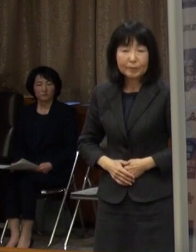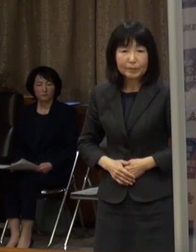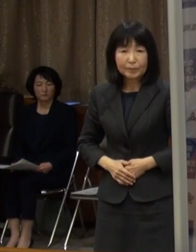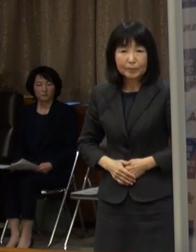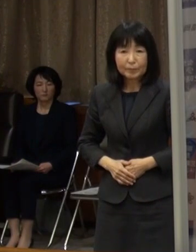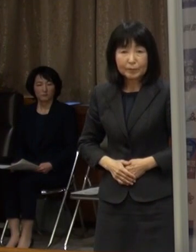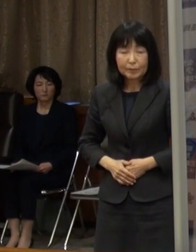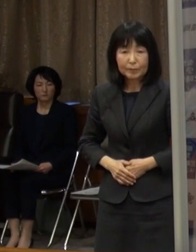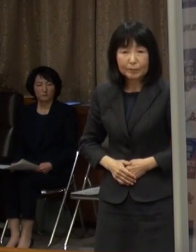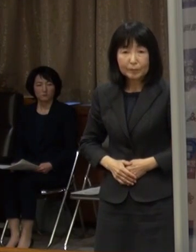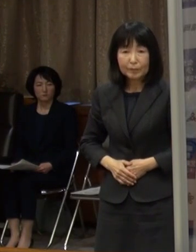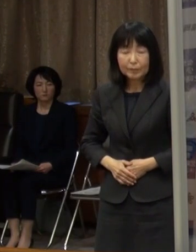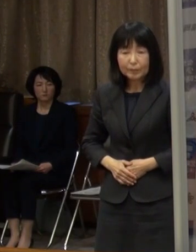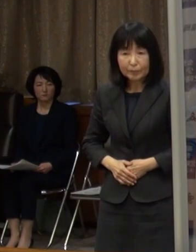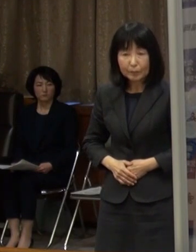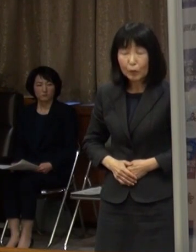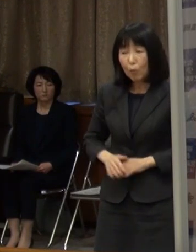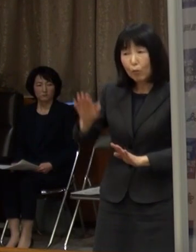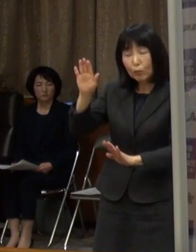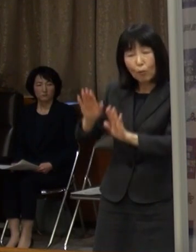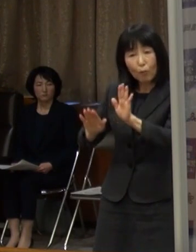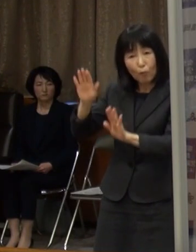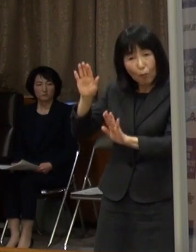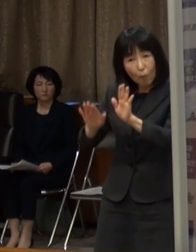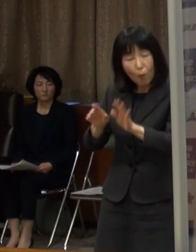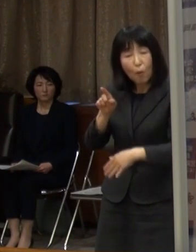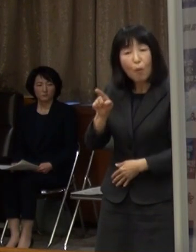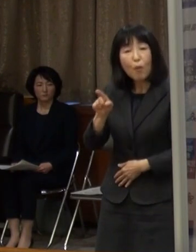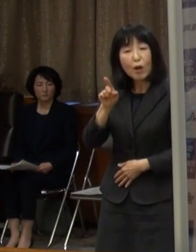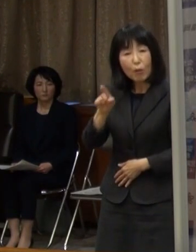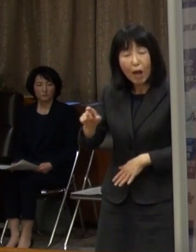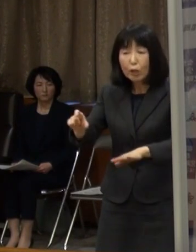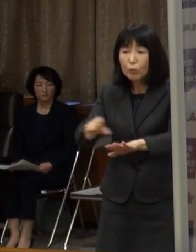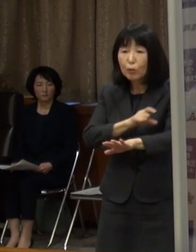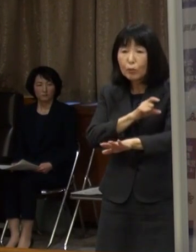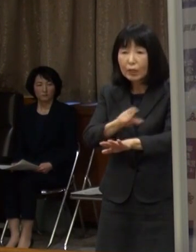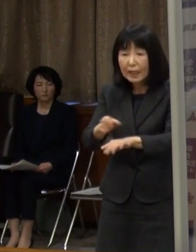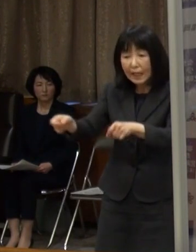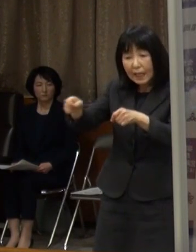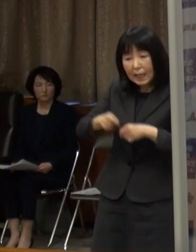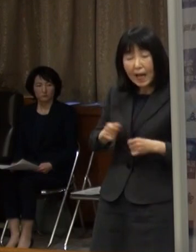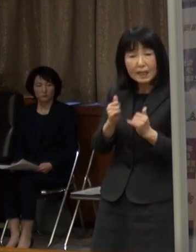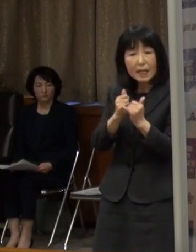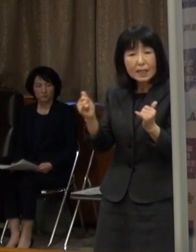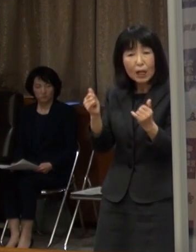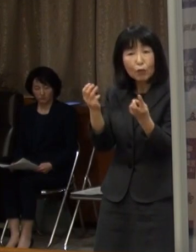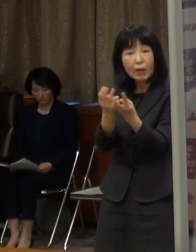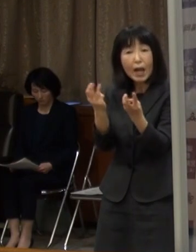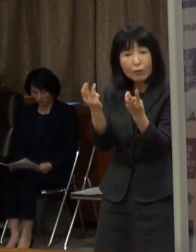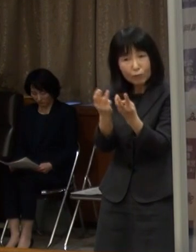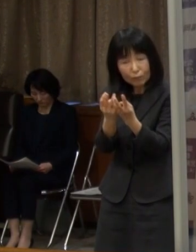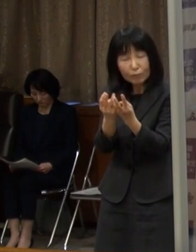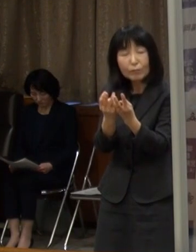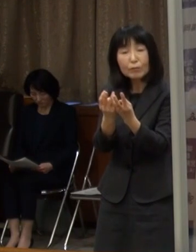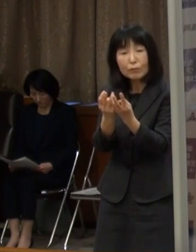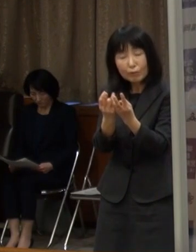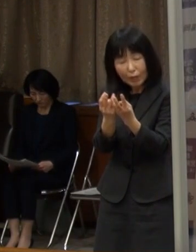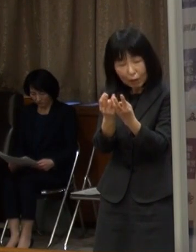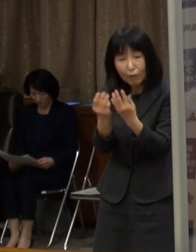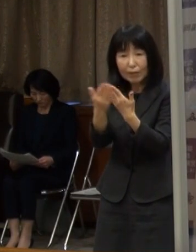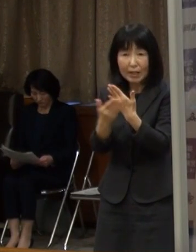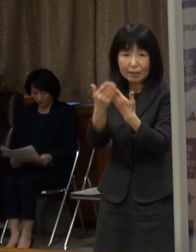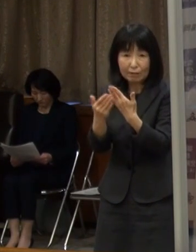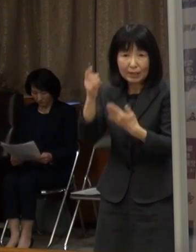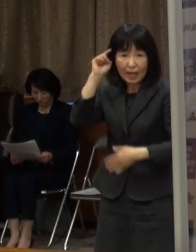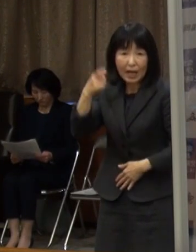傾向ということを申し上げましたが 特に新規陽性者数の傾向を重視したいと考えています